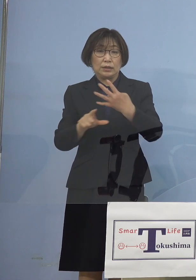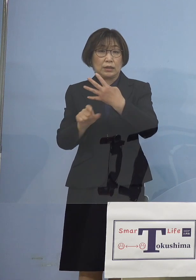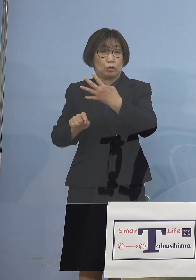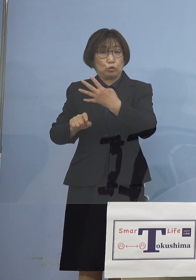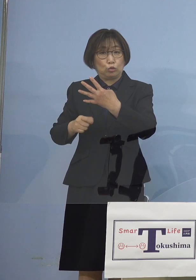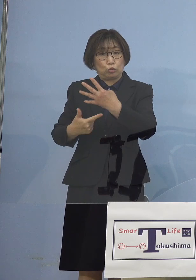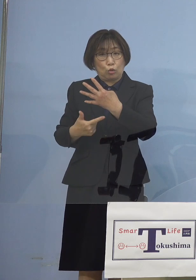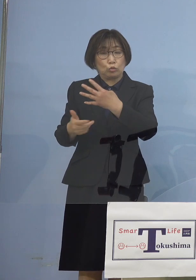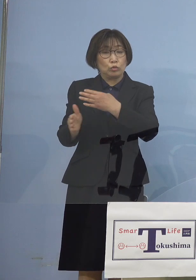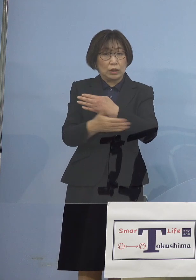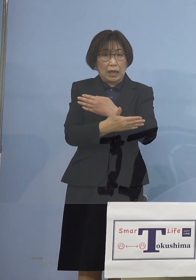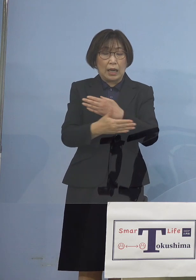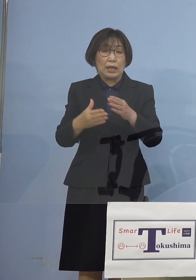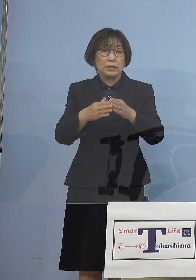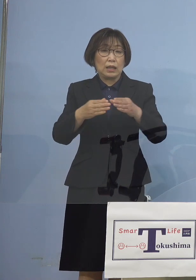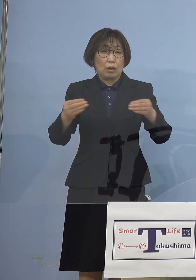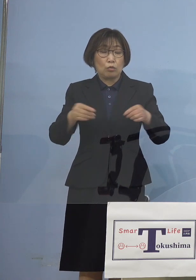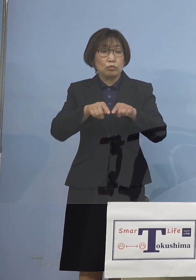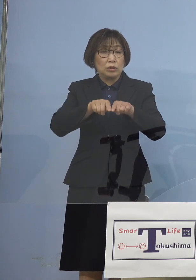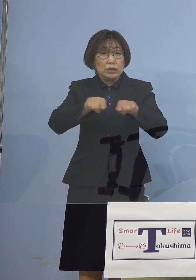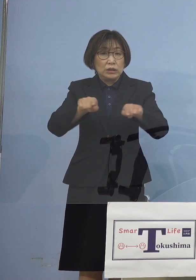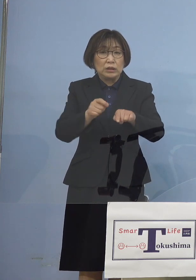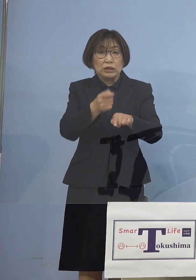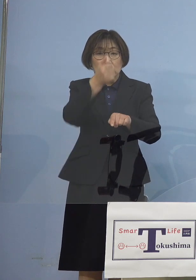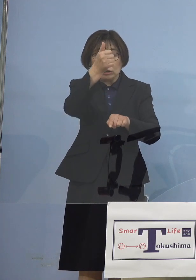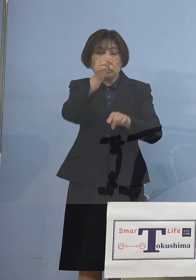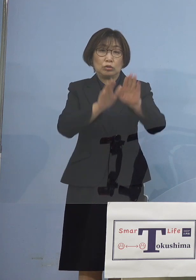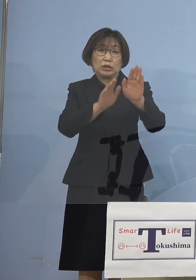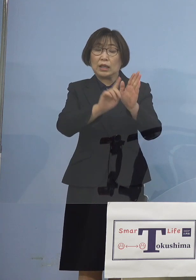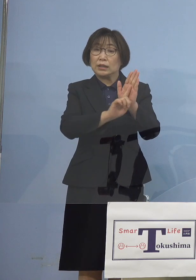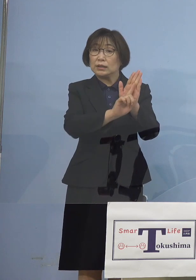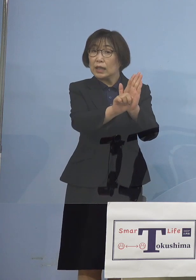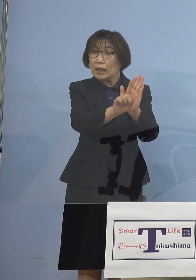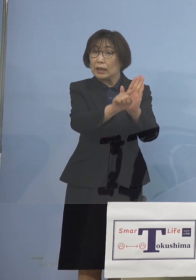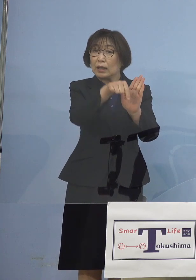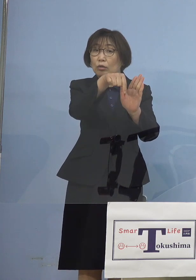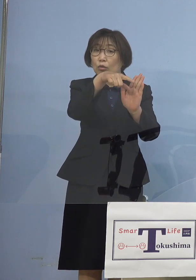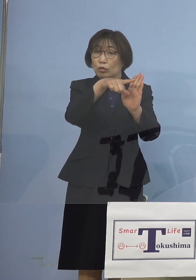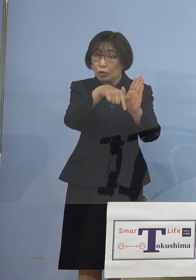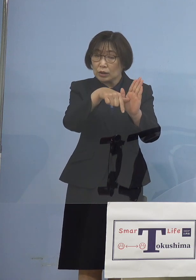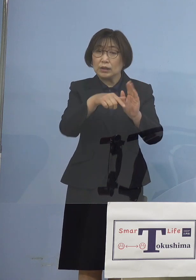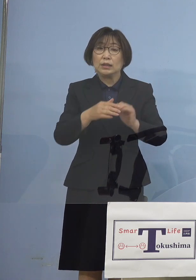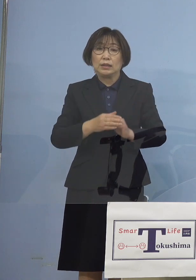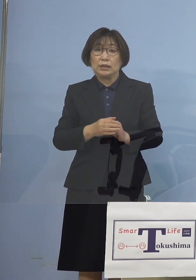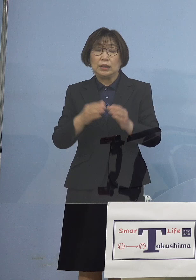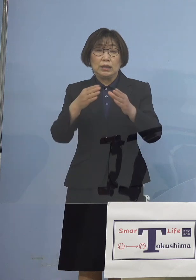全国一斉「緊急事態宣言」 全国で唯一休業要請どころか